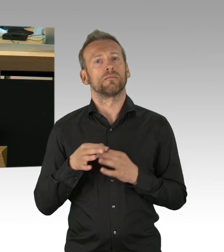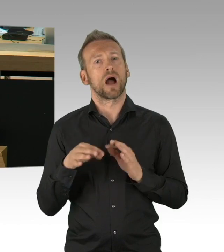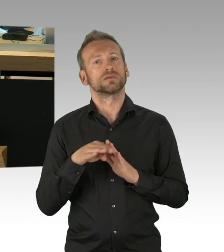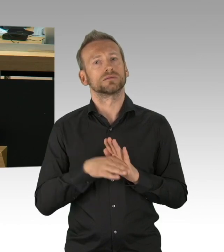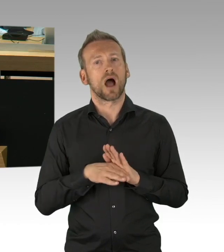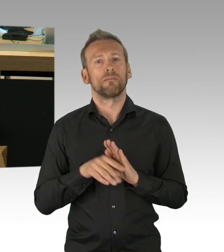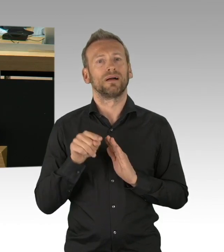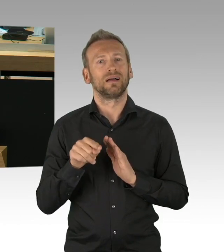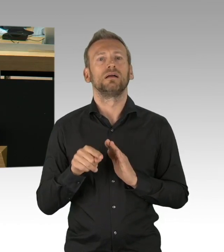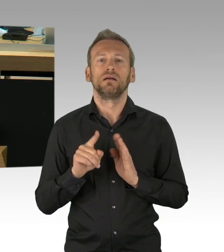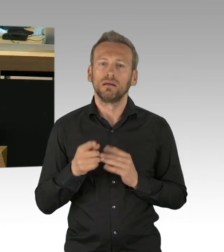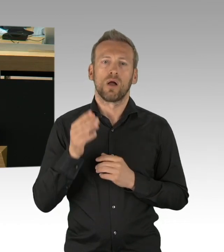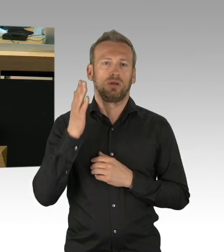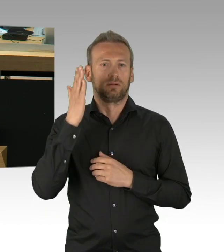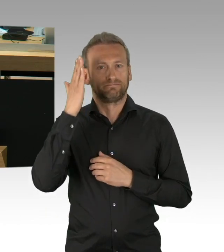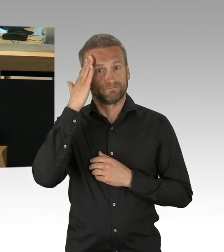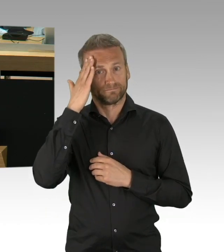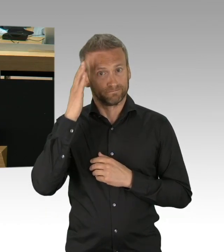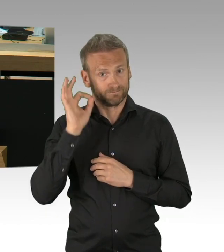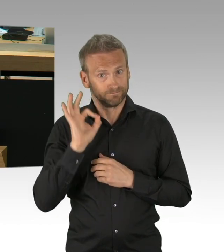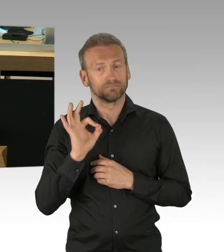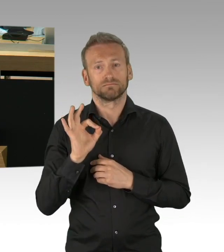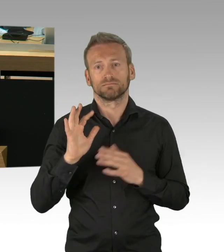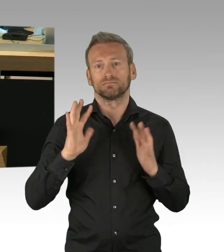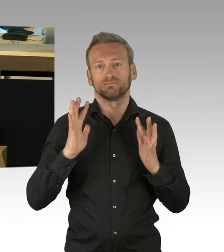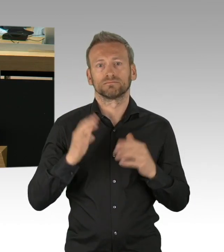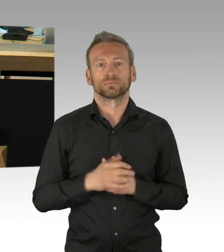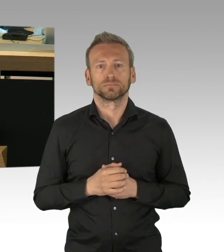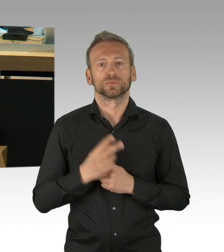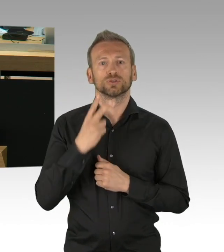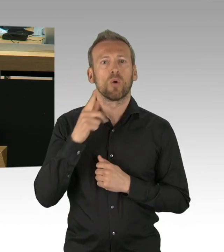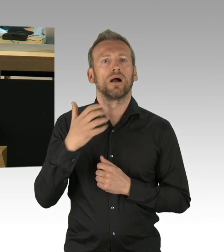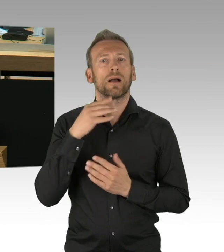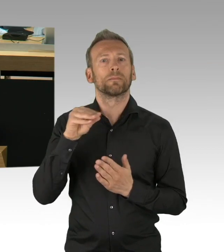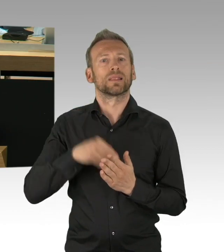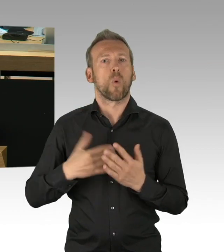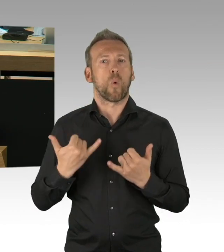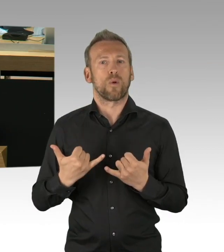und damit die Krankheitslast, die wir zu bewältigen haben, wir dürfen hier nicht einen Schritt vor dem anderen machen,